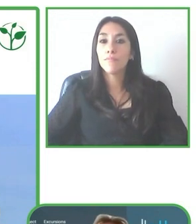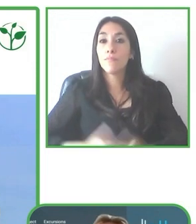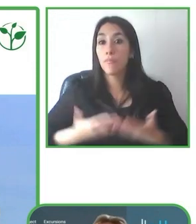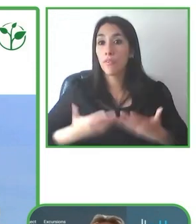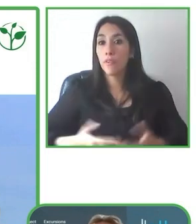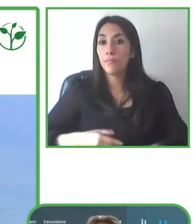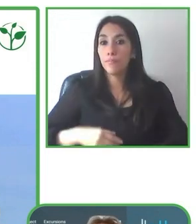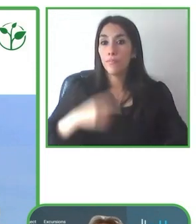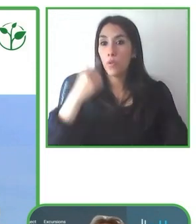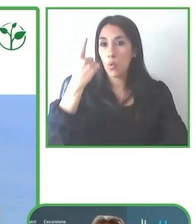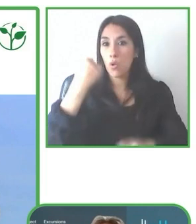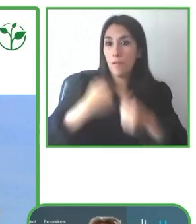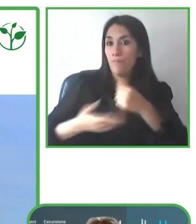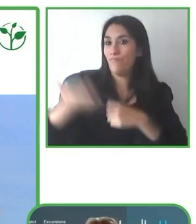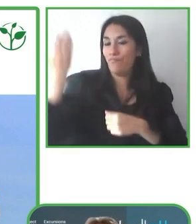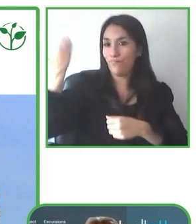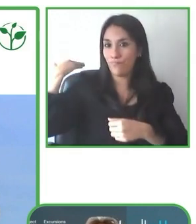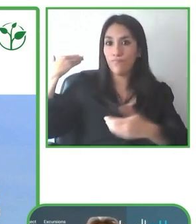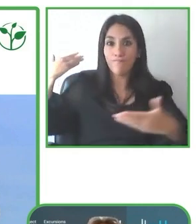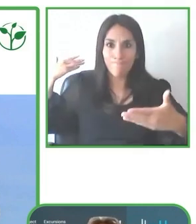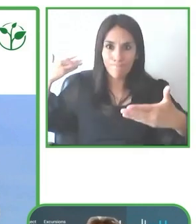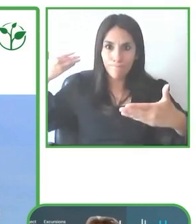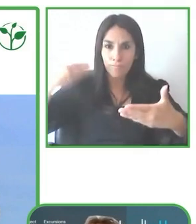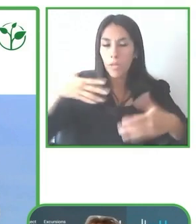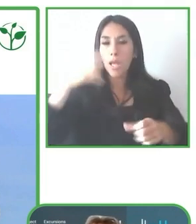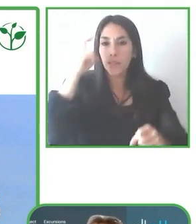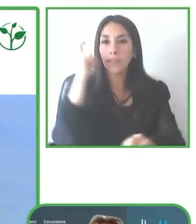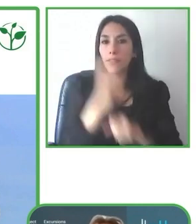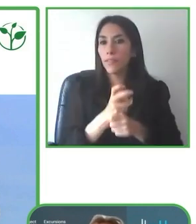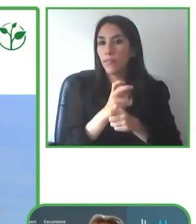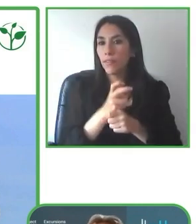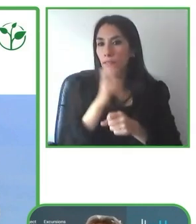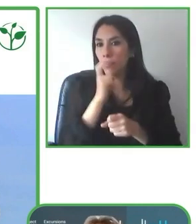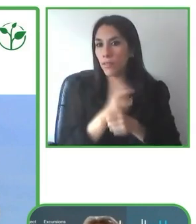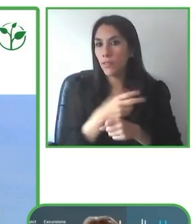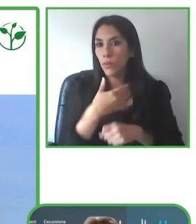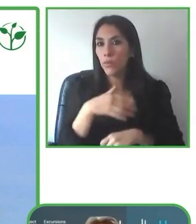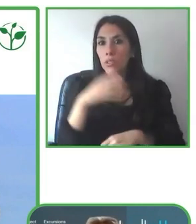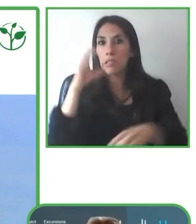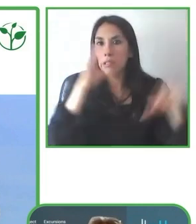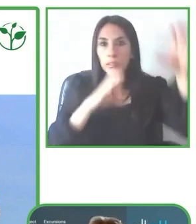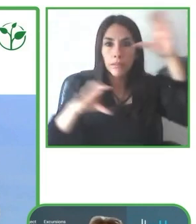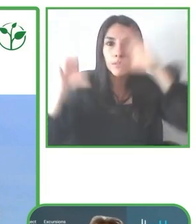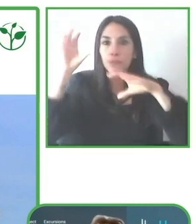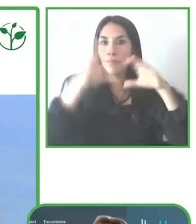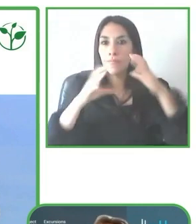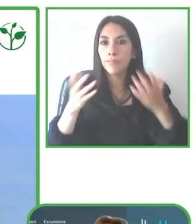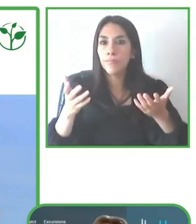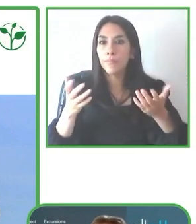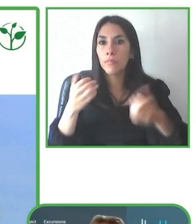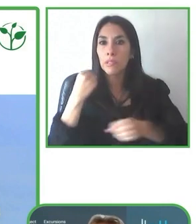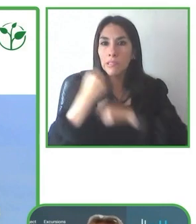accesible, con un diseño universal, digamos, donde personas con y sin discapacidad pueden